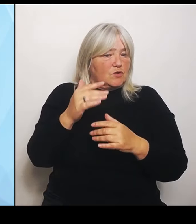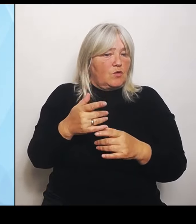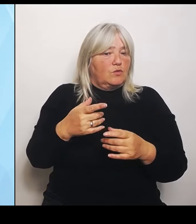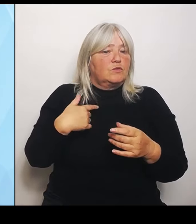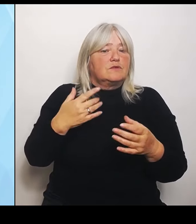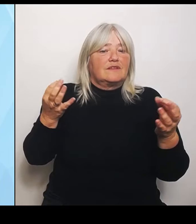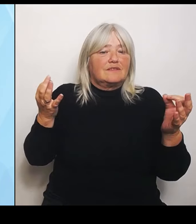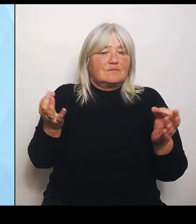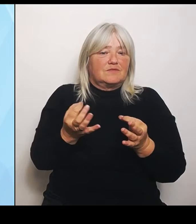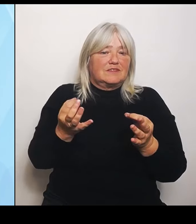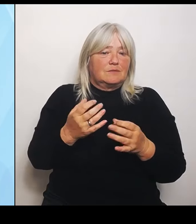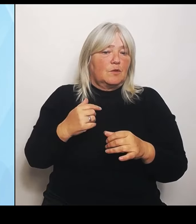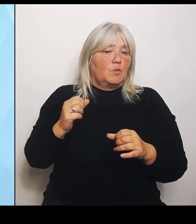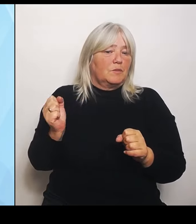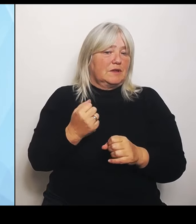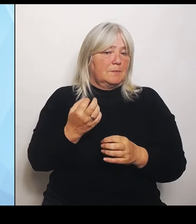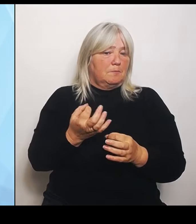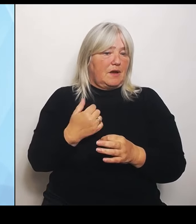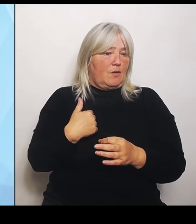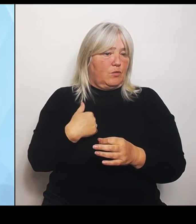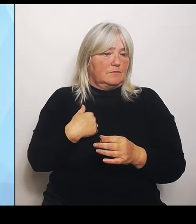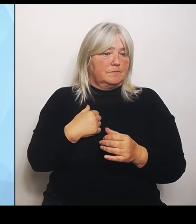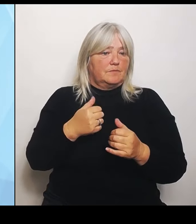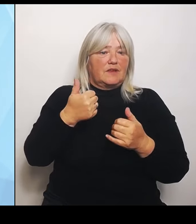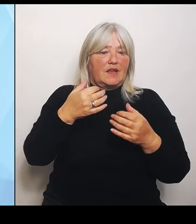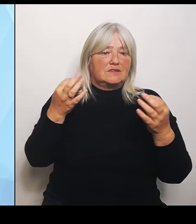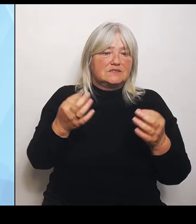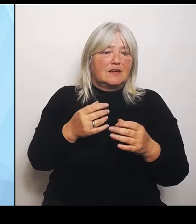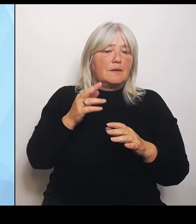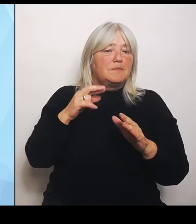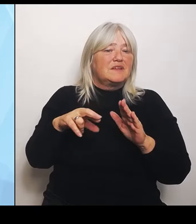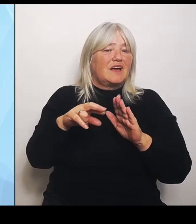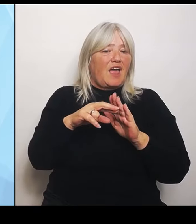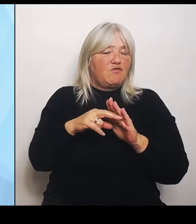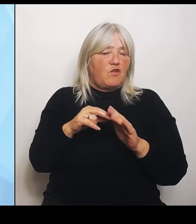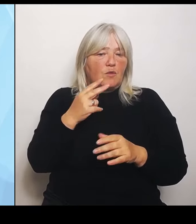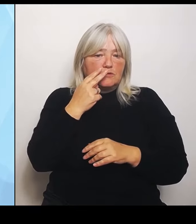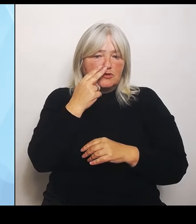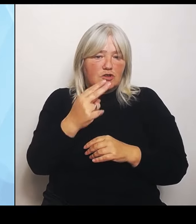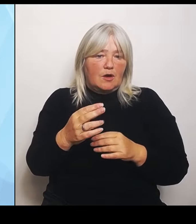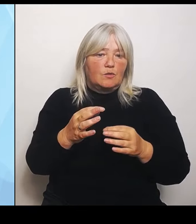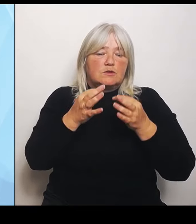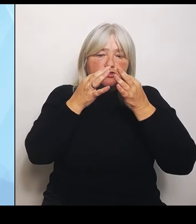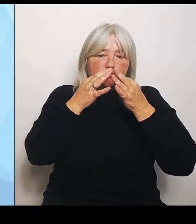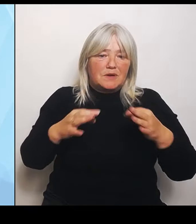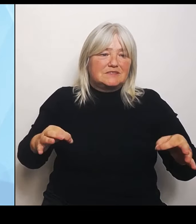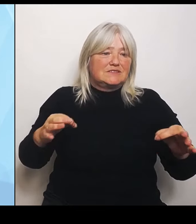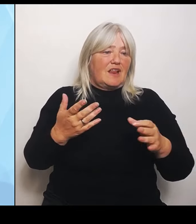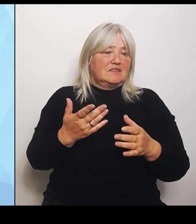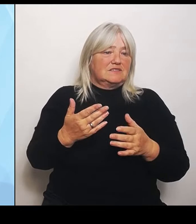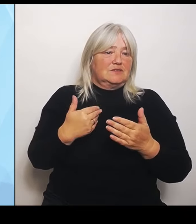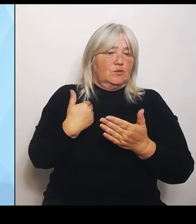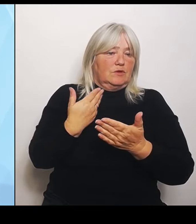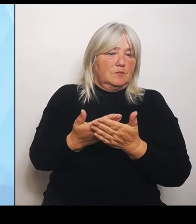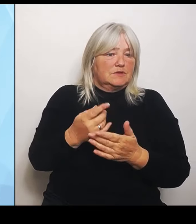Reform zu schauen, dass sich Spezialisierungen ergeben, die Sinn machen, weil jeder Mensch kein Problem damit hat, eine Viertelstunde